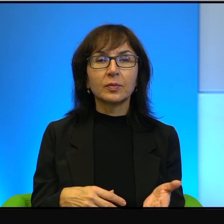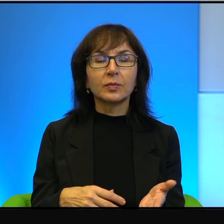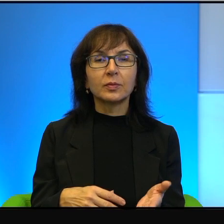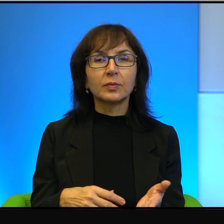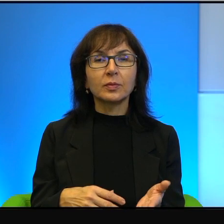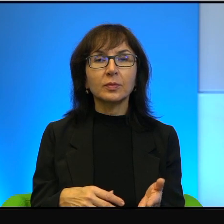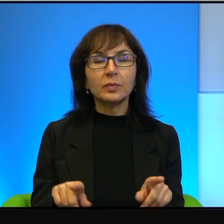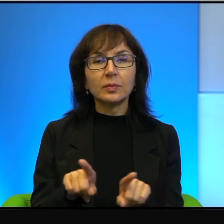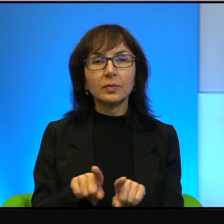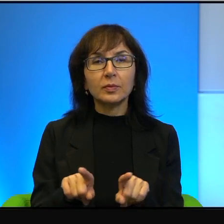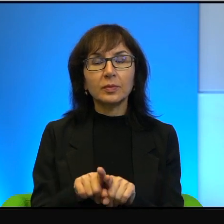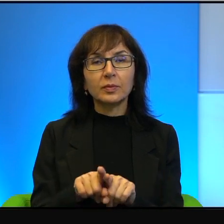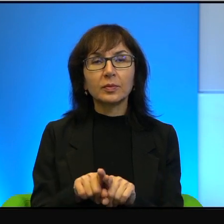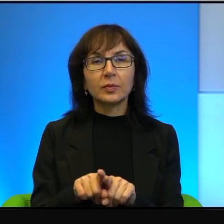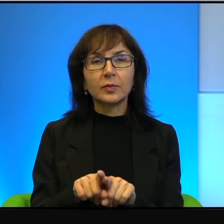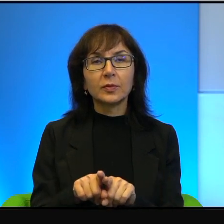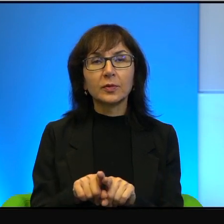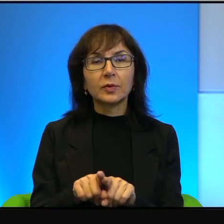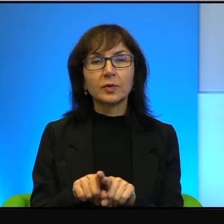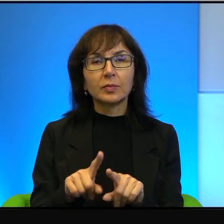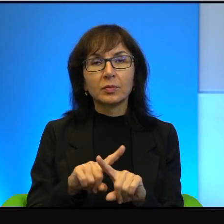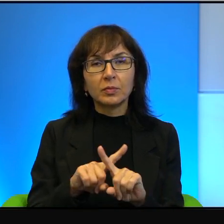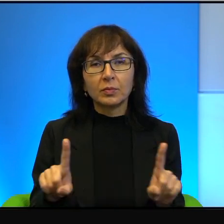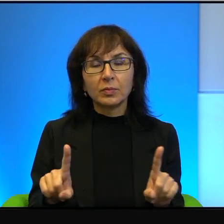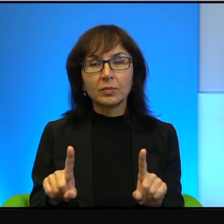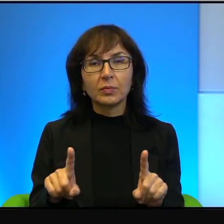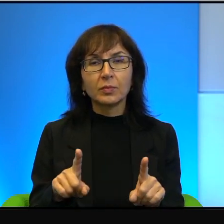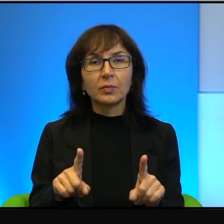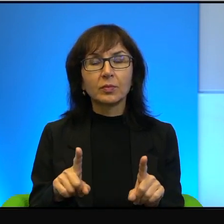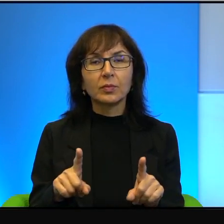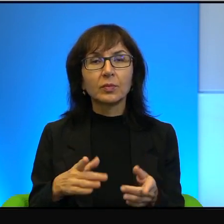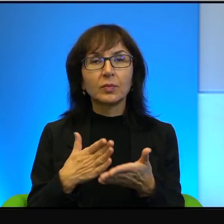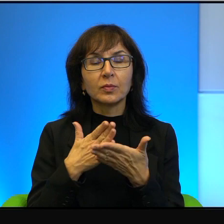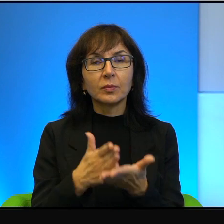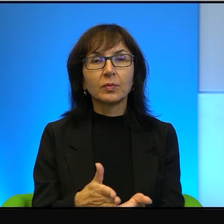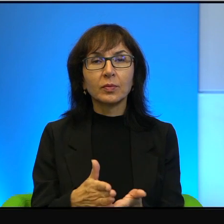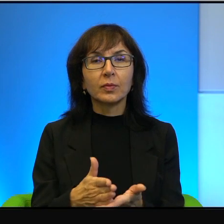również, więc z nimi trzymać nie wolno. Ja dlatego nie oceniam,